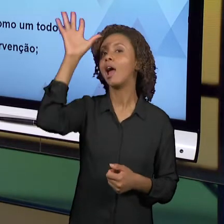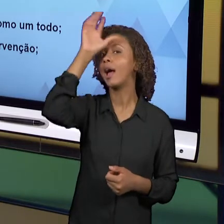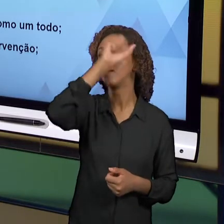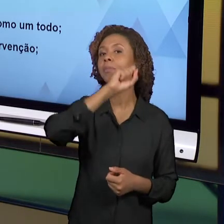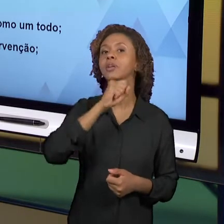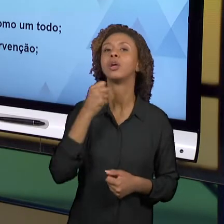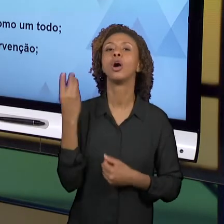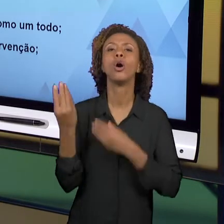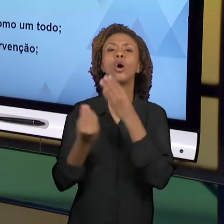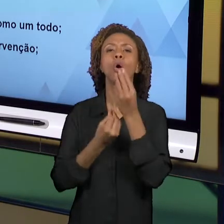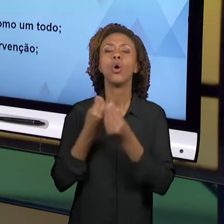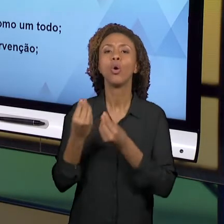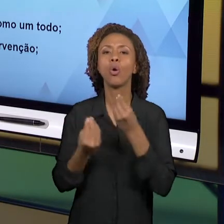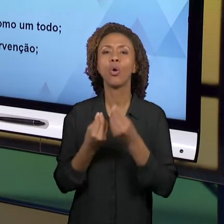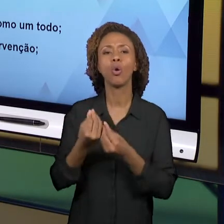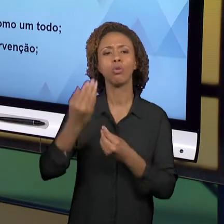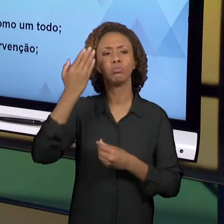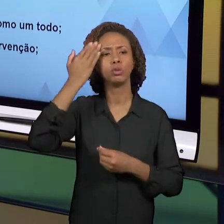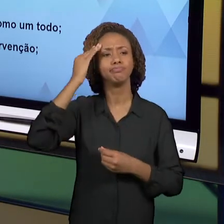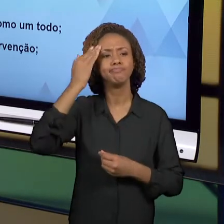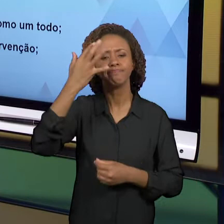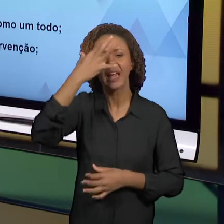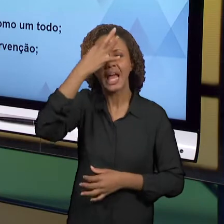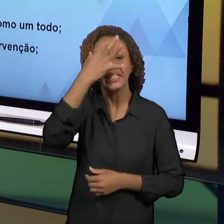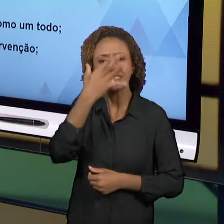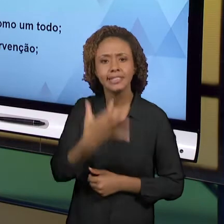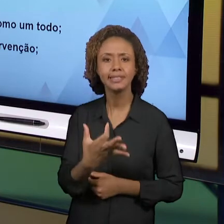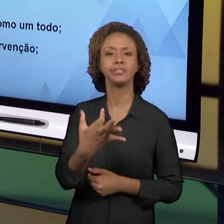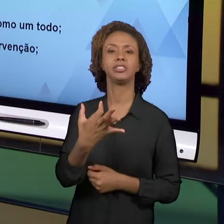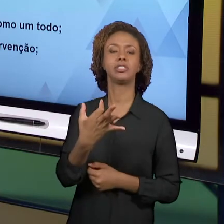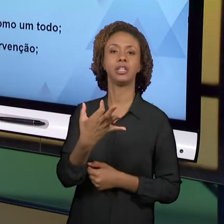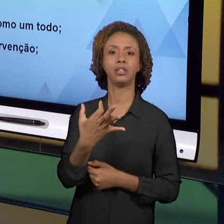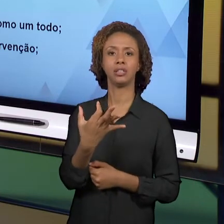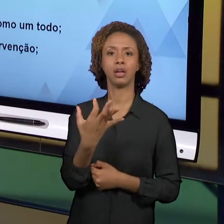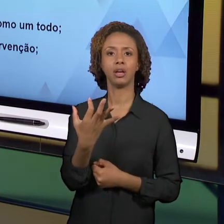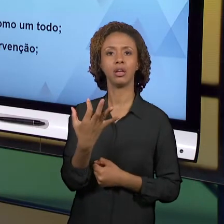ENTENDER O ENSINO DE HISTÓRIA E GEOGRAFIA PARA AS